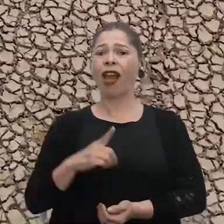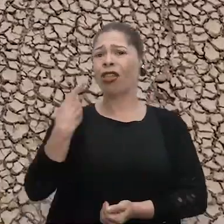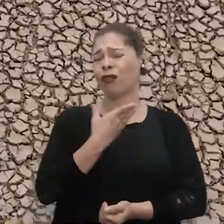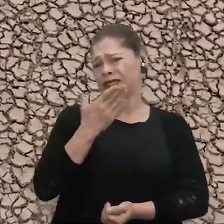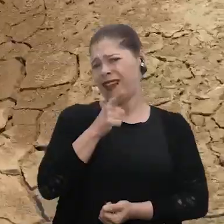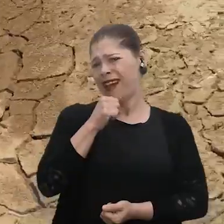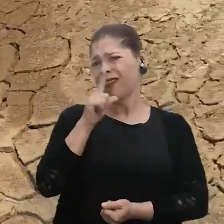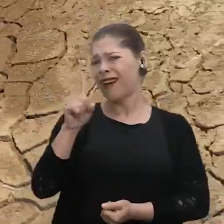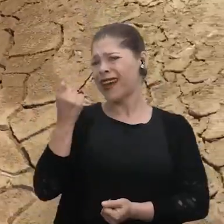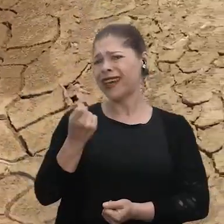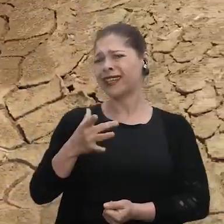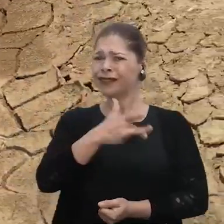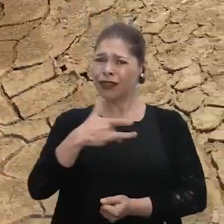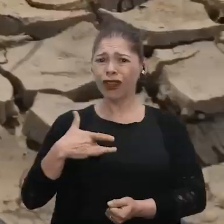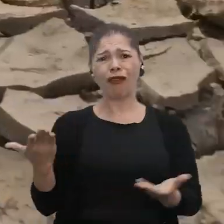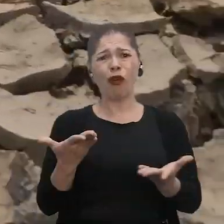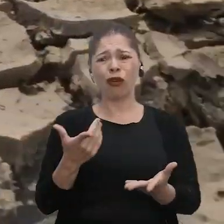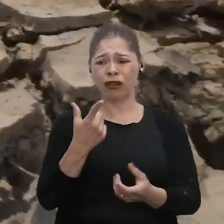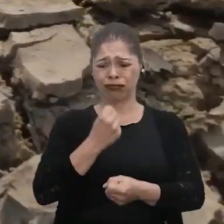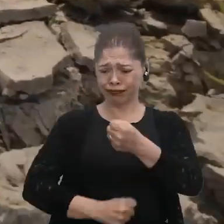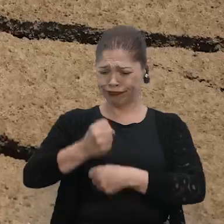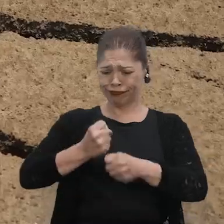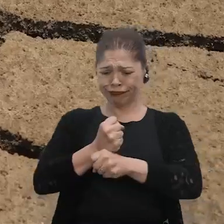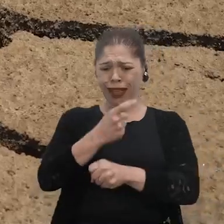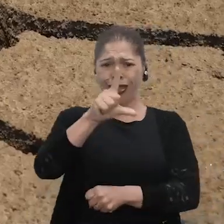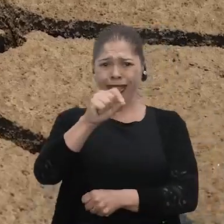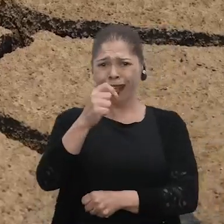A nossa água, que era tão saudável, não está mais como 10 ou 20 anos atrás.